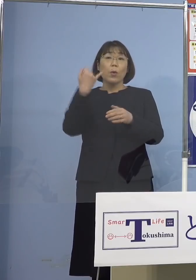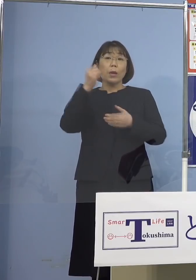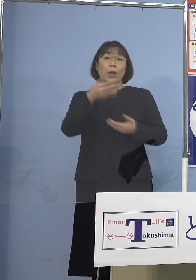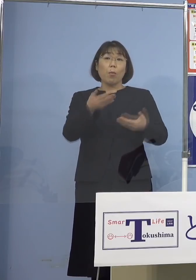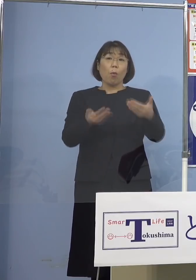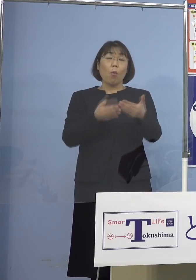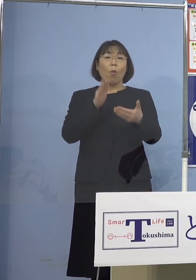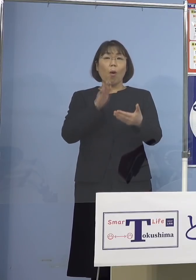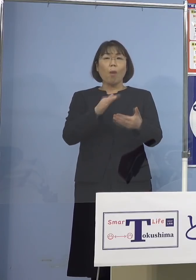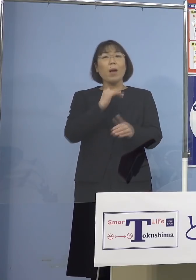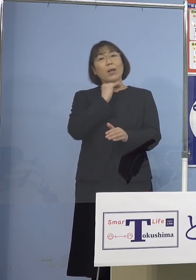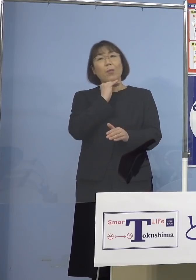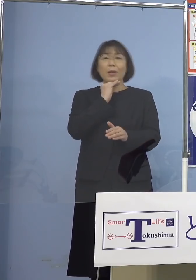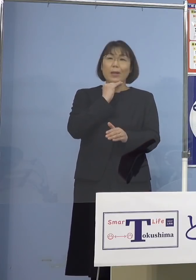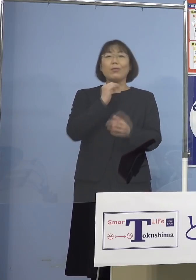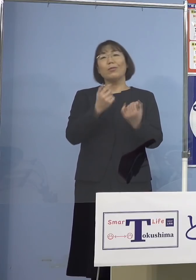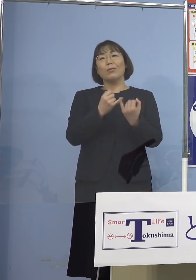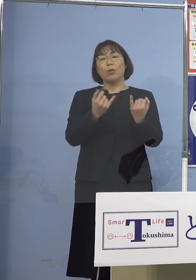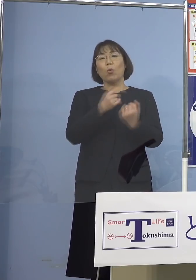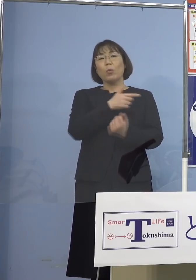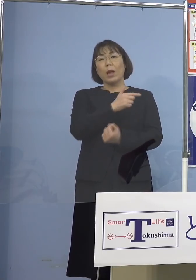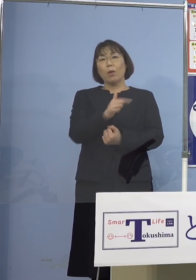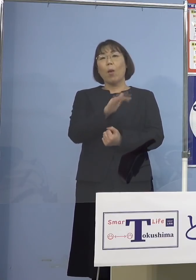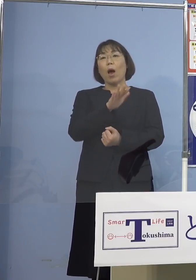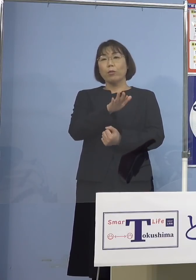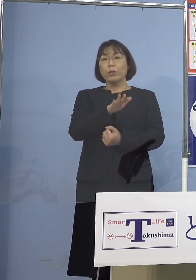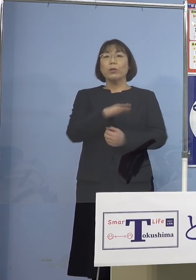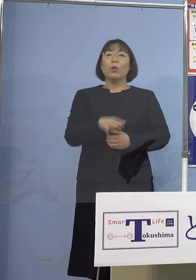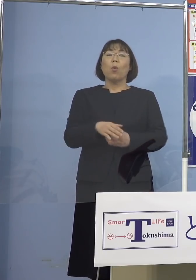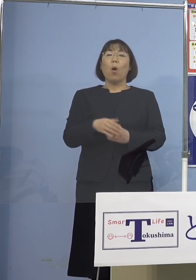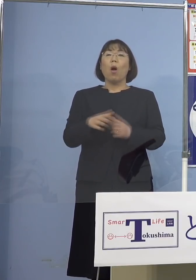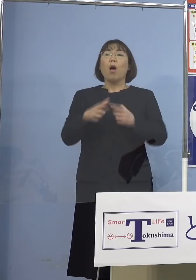「もう待ってるよ」と言われている それで日本の受け入れる大学でも